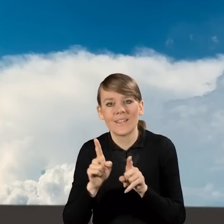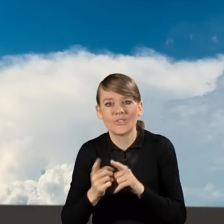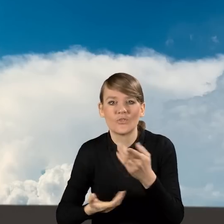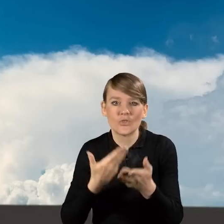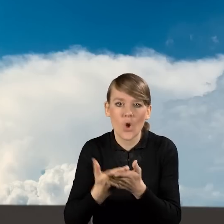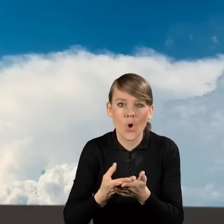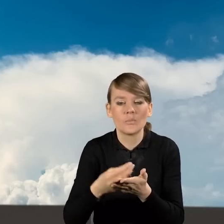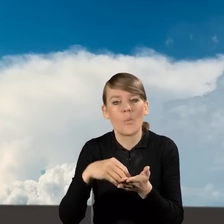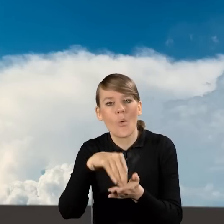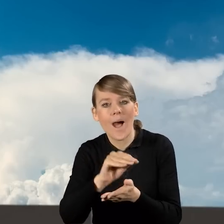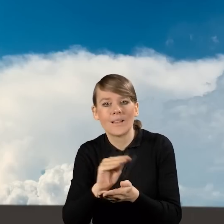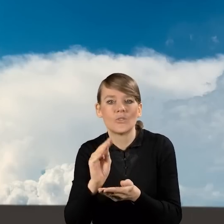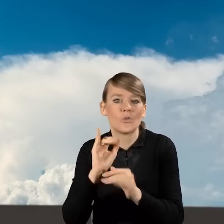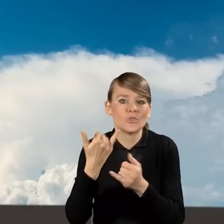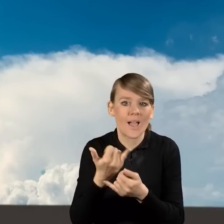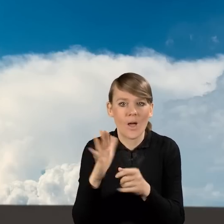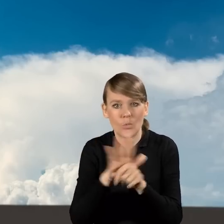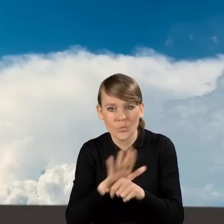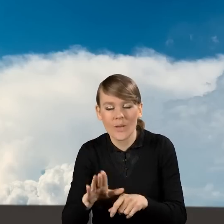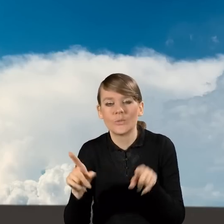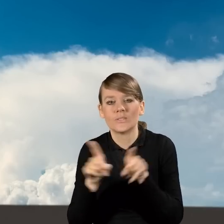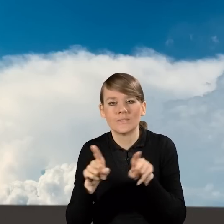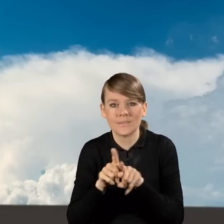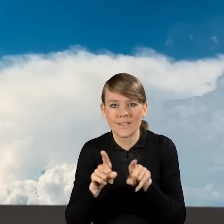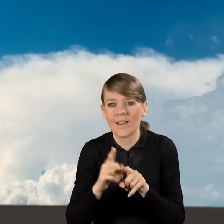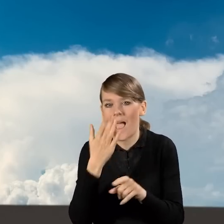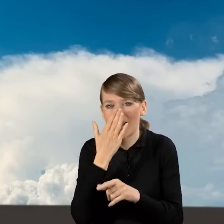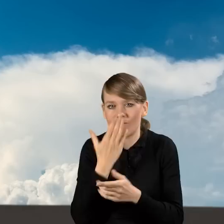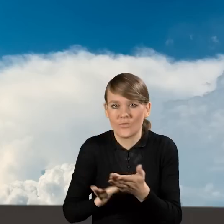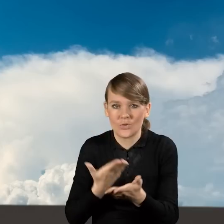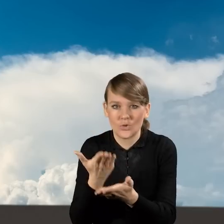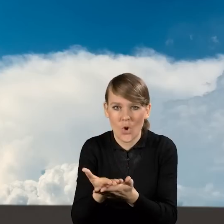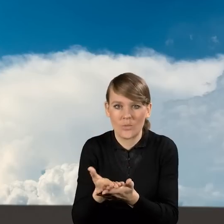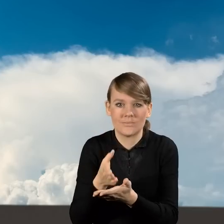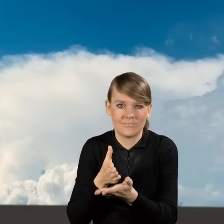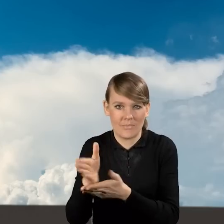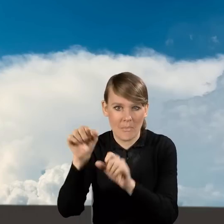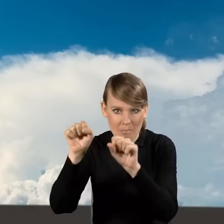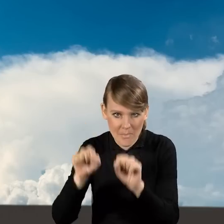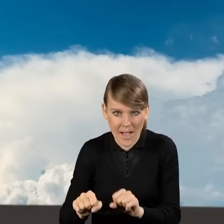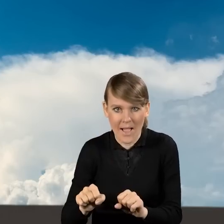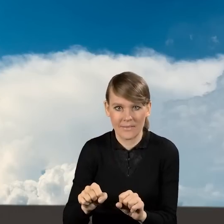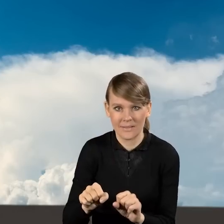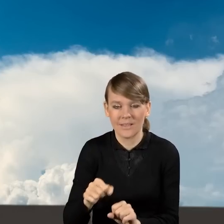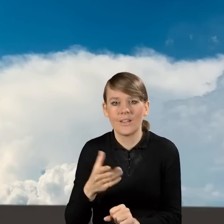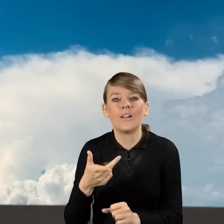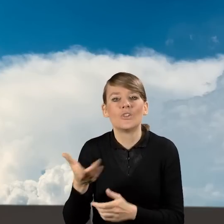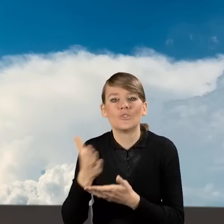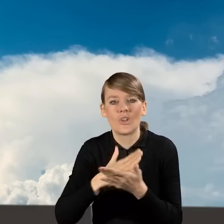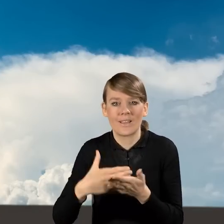a także jak wygląda składanie wniosku w ramach tak zwanej ścieżki bankowej, czyli na częściową spłatę kapitału kredytu